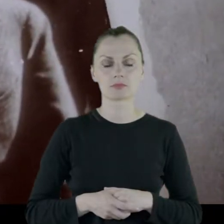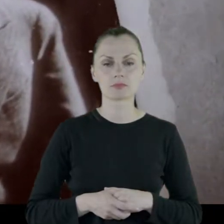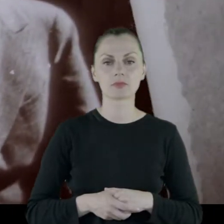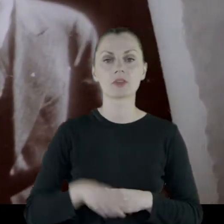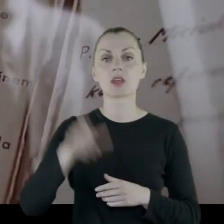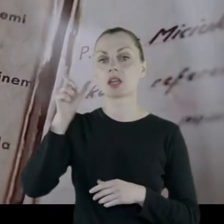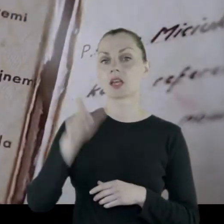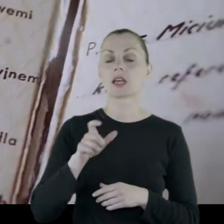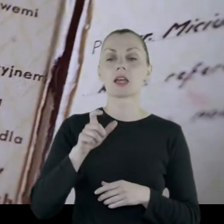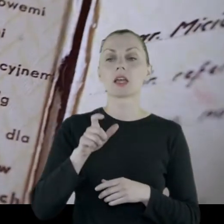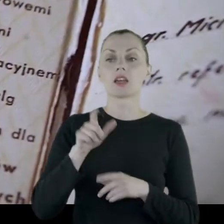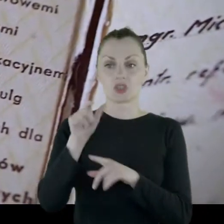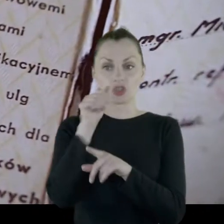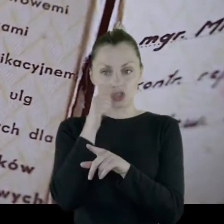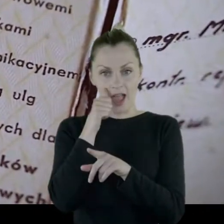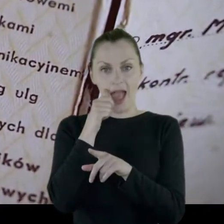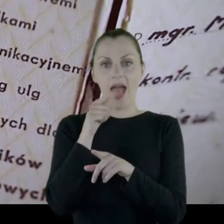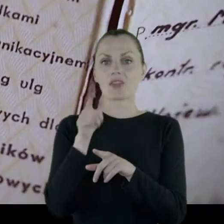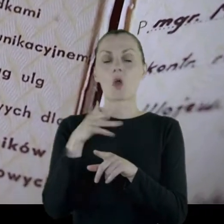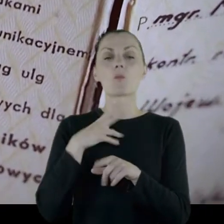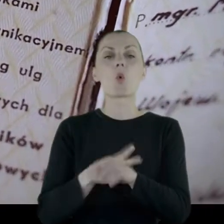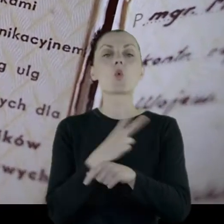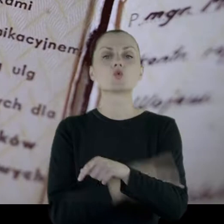Prof. Joanna Szlęzak-Słomkowska: Dziadek był wtedy urzędnikiem bankowym